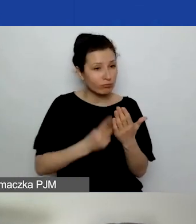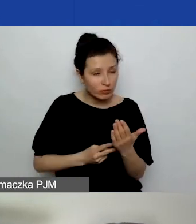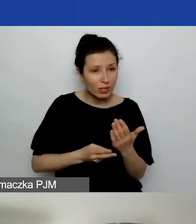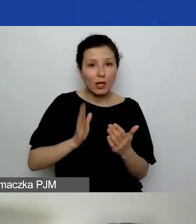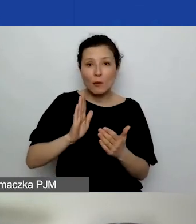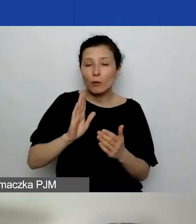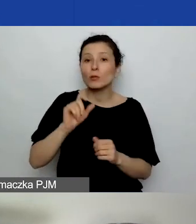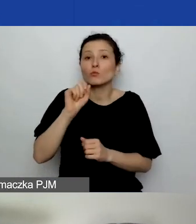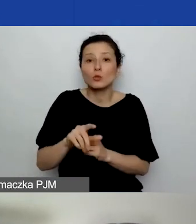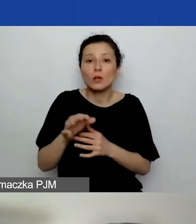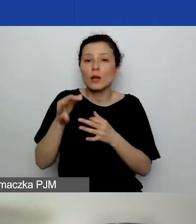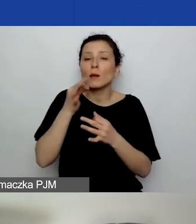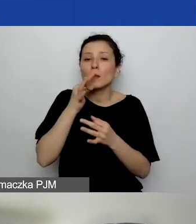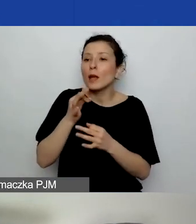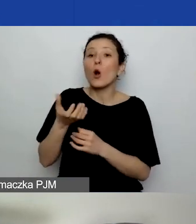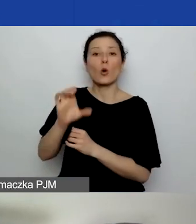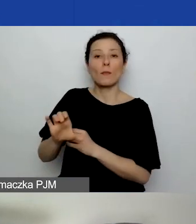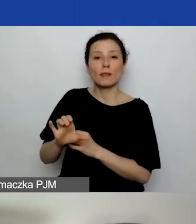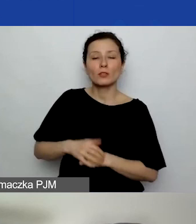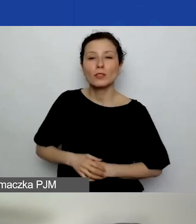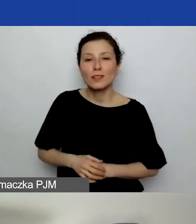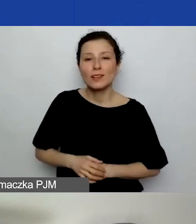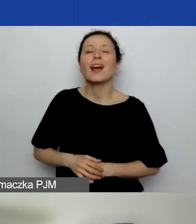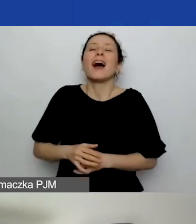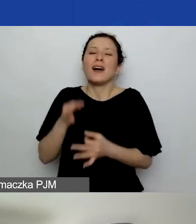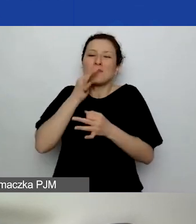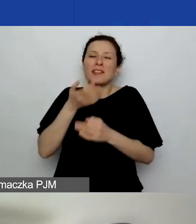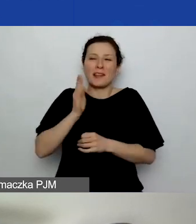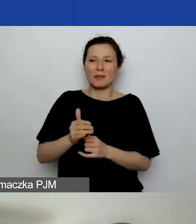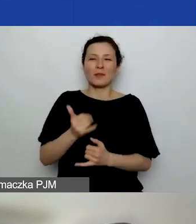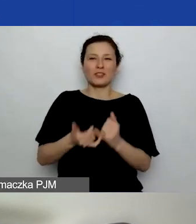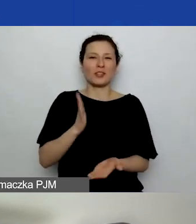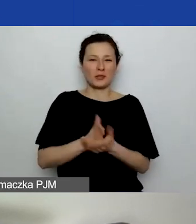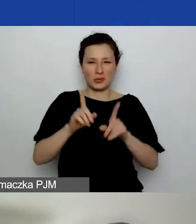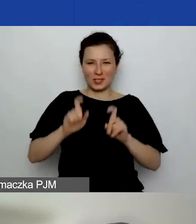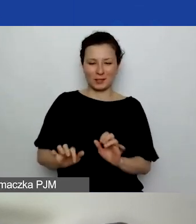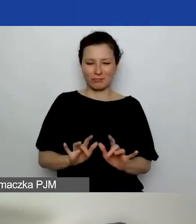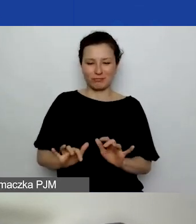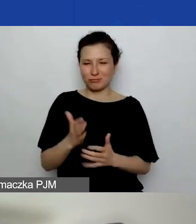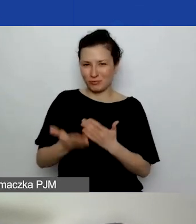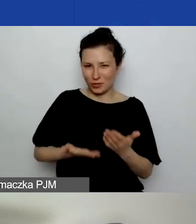O, jest komentarz: "Pytania się pojawią, jak zaczniemy pisać wnioski". Jak najbardziej zdajemy sobie z tego sprawę.